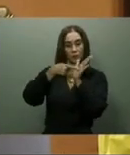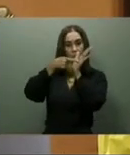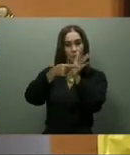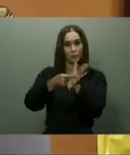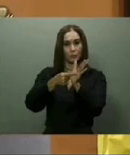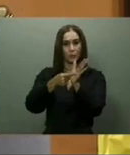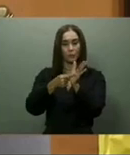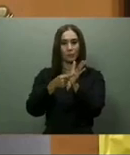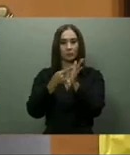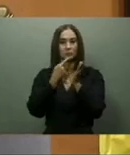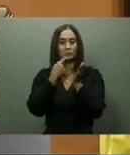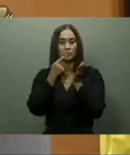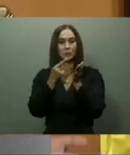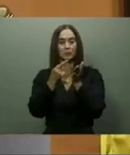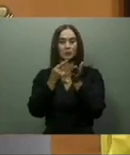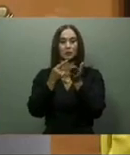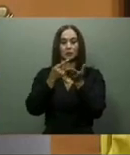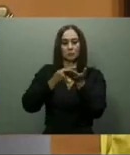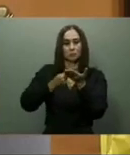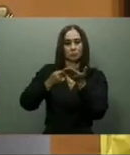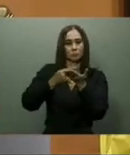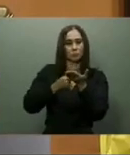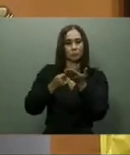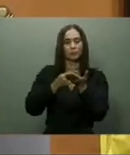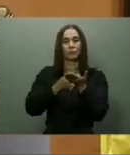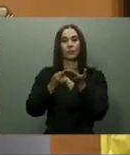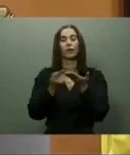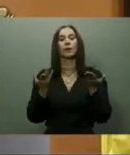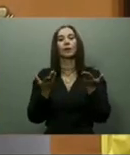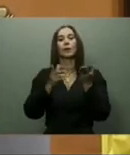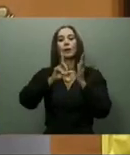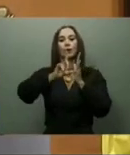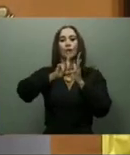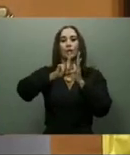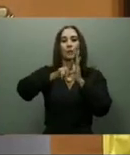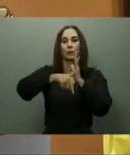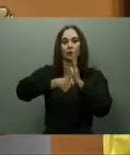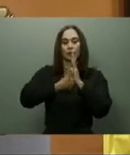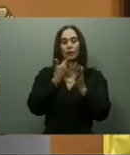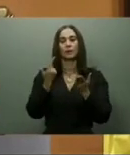Tampoco se ha concluido el Hospital de Verón, en la provincia La Altagracia, ni el de San